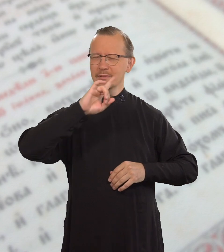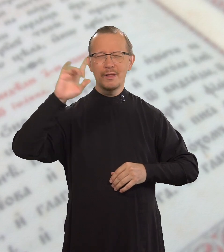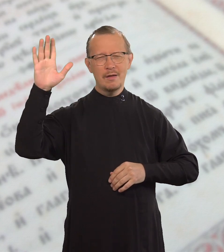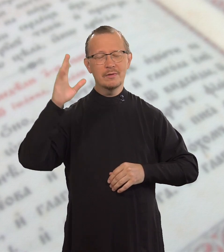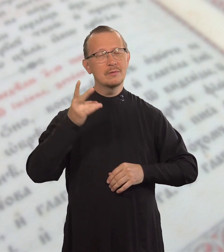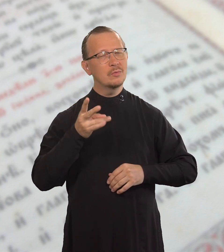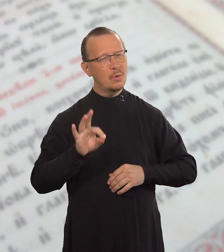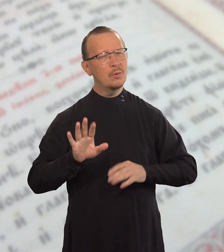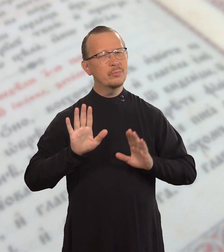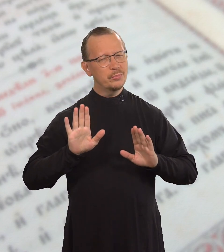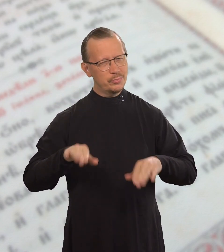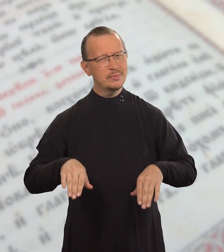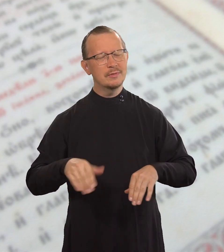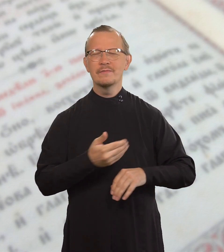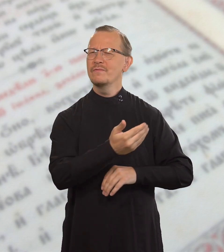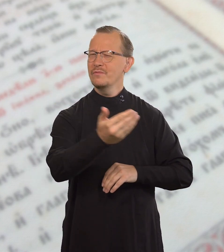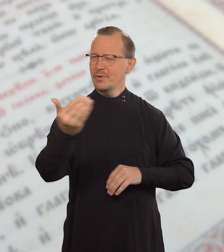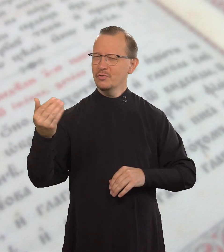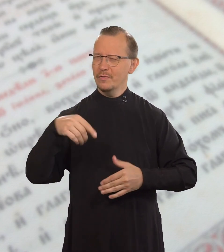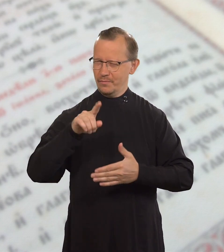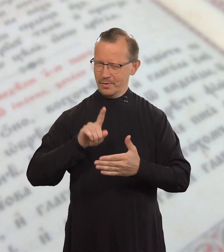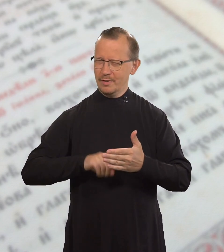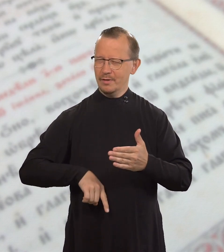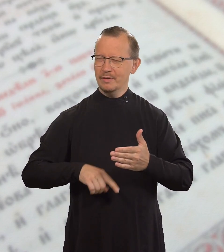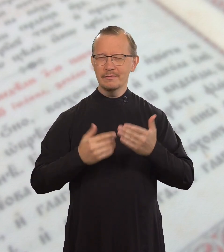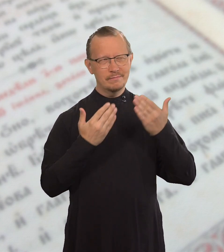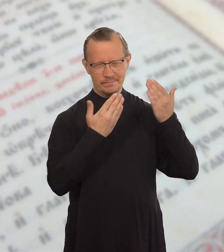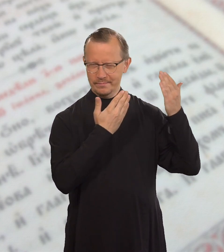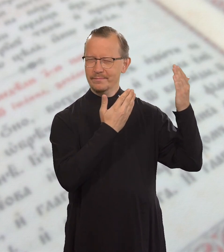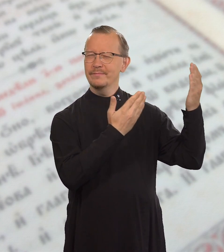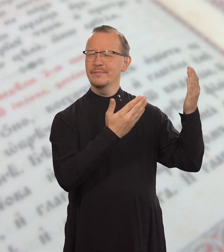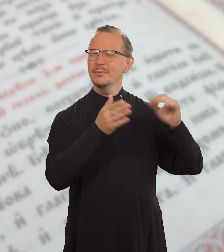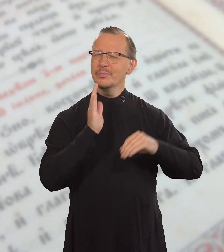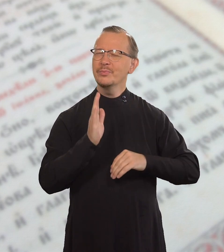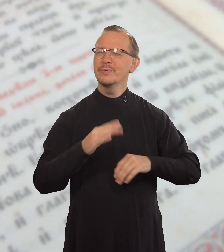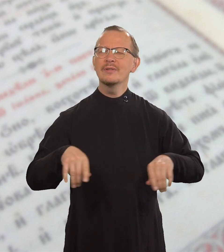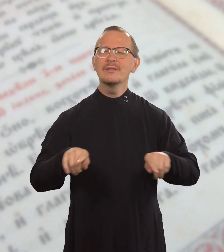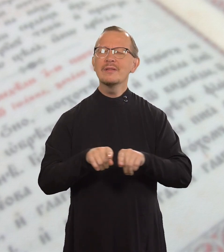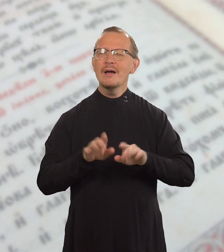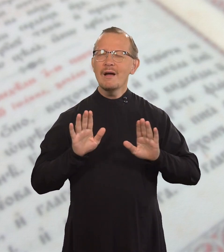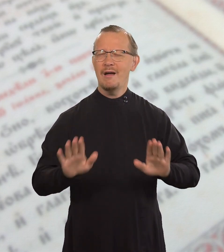нашего Господа славы, будет такой,